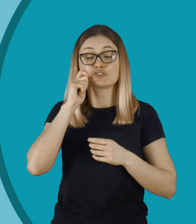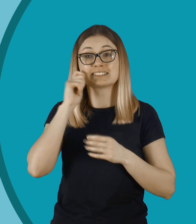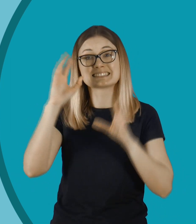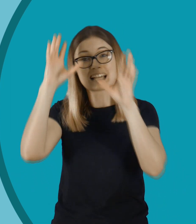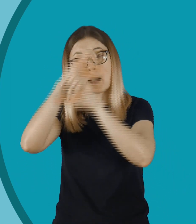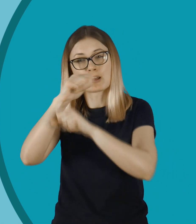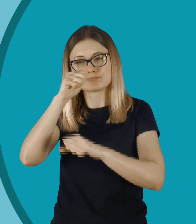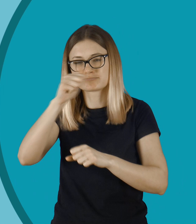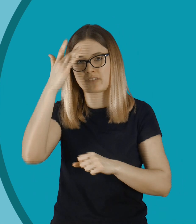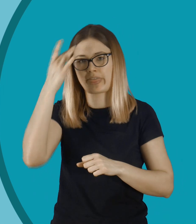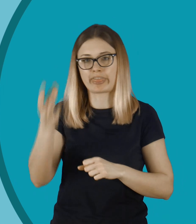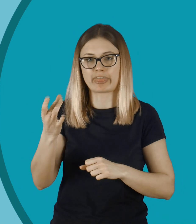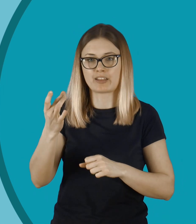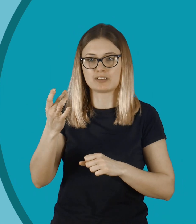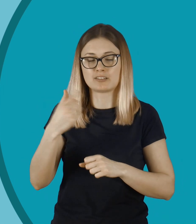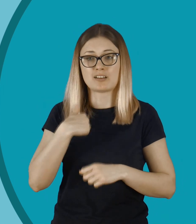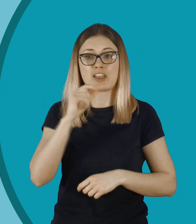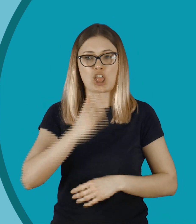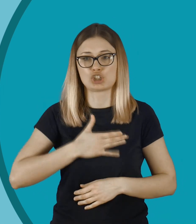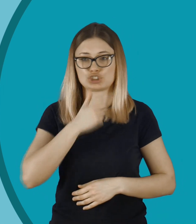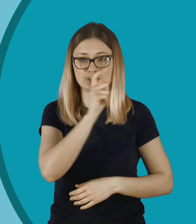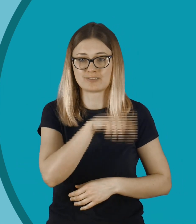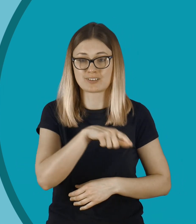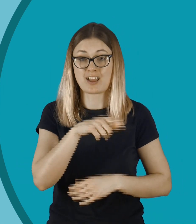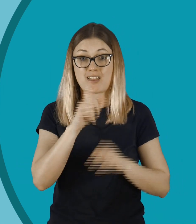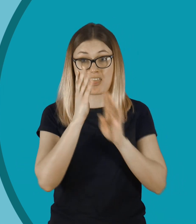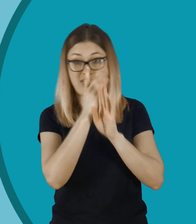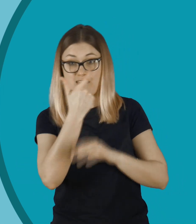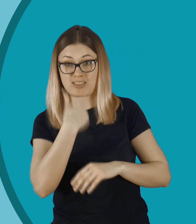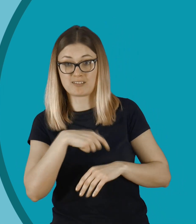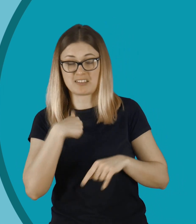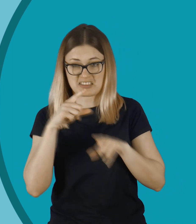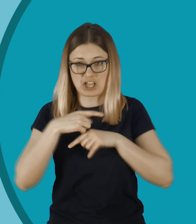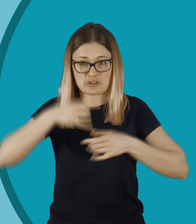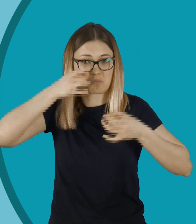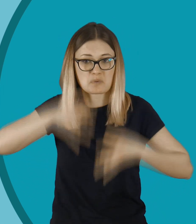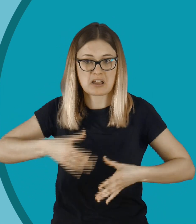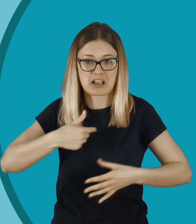Są brutalni. Nie dziwię się. Też bym płakał, jakby ktoś mnie podglądał.